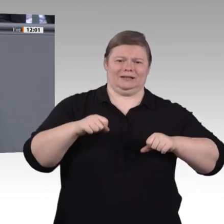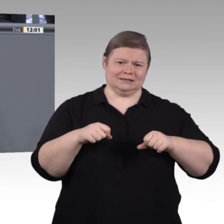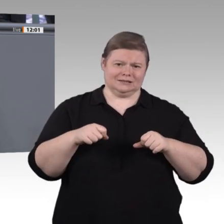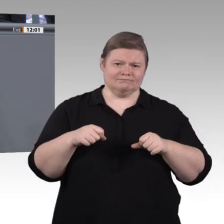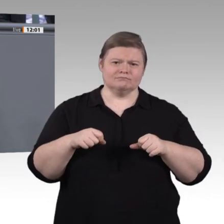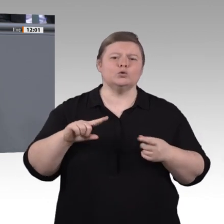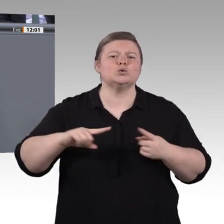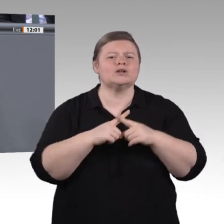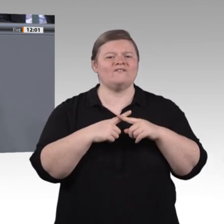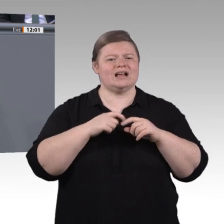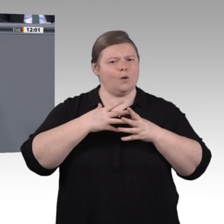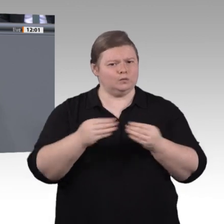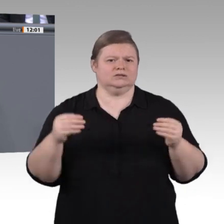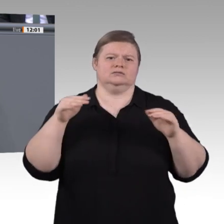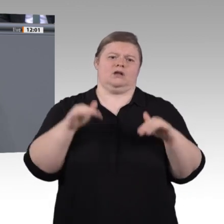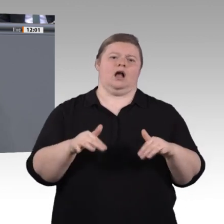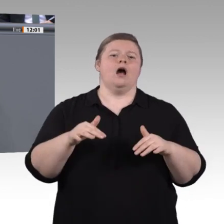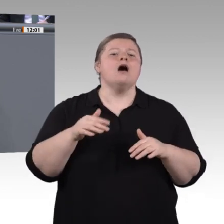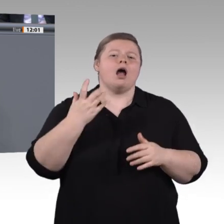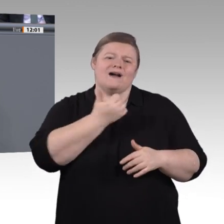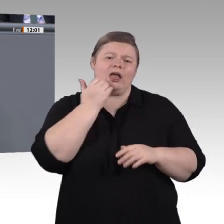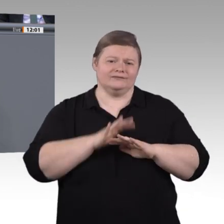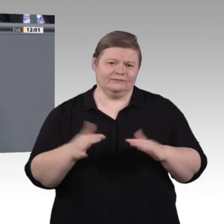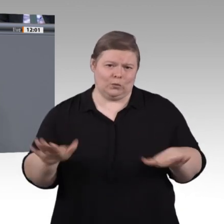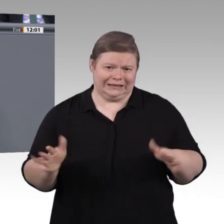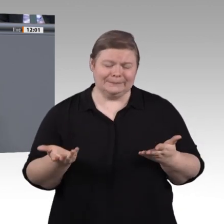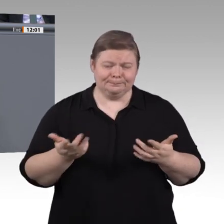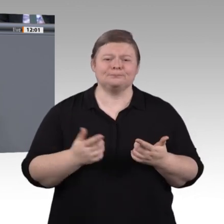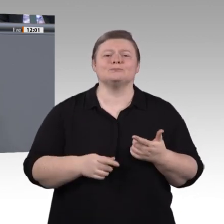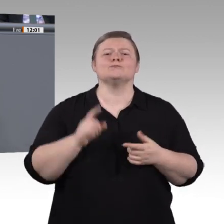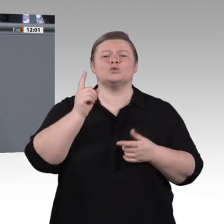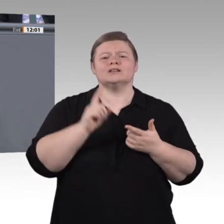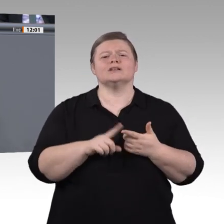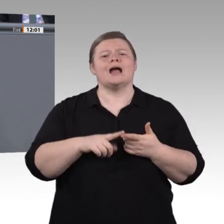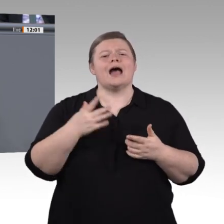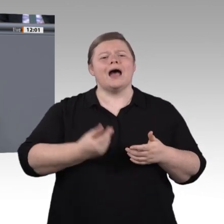umzugehen und halbwegs immun gegenüber gar zu simplen Antworten zu werden. Zum